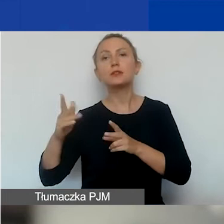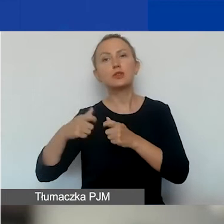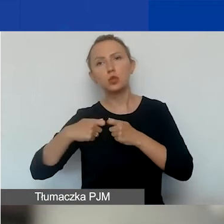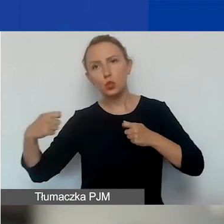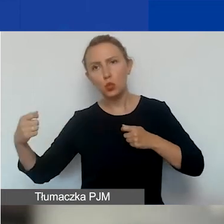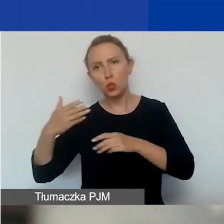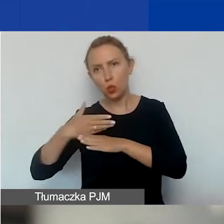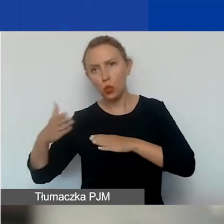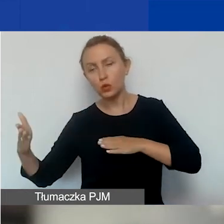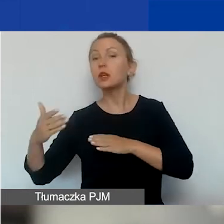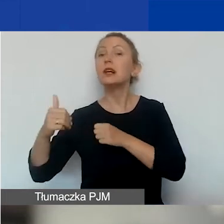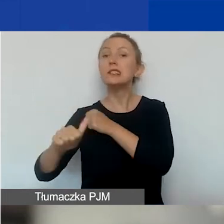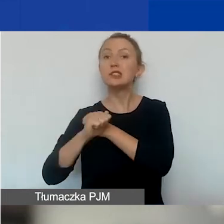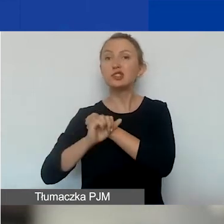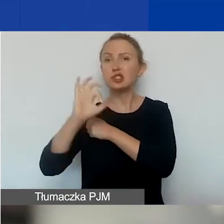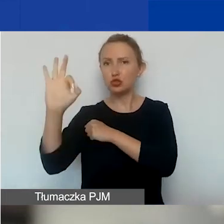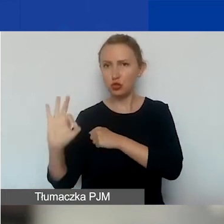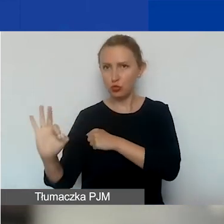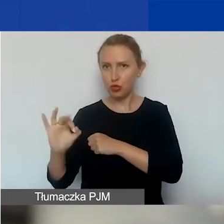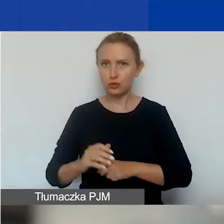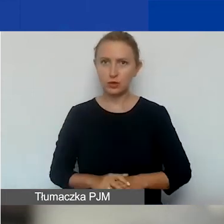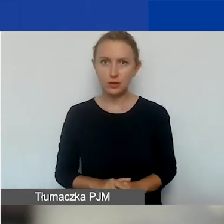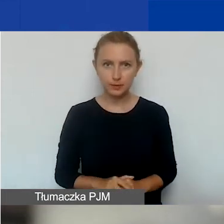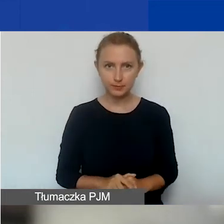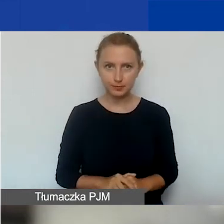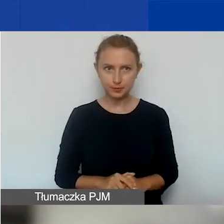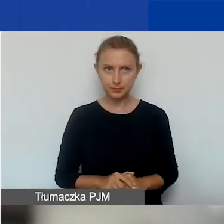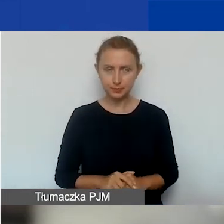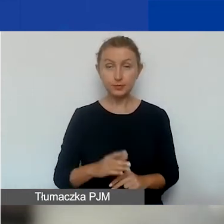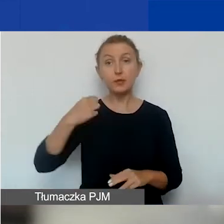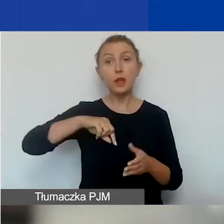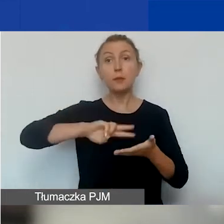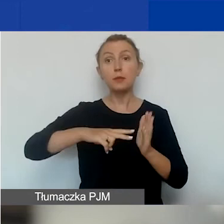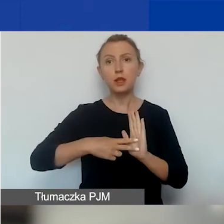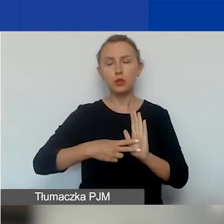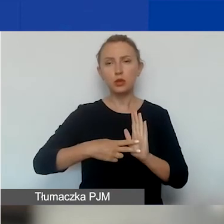60% tej kwoty. Planujemy jedną ścieżkę grantową